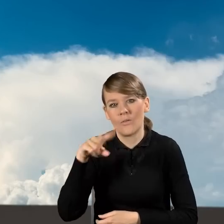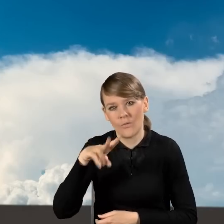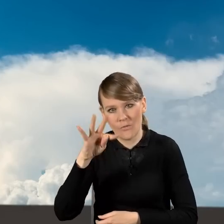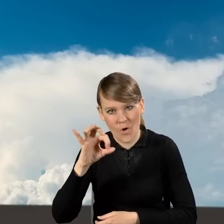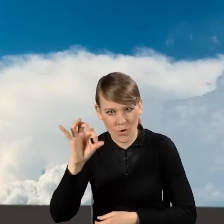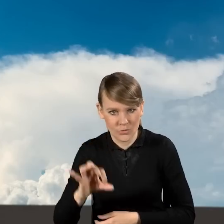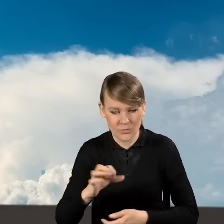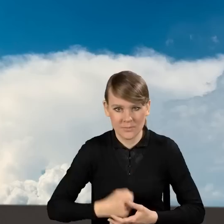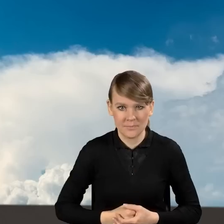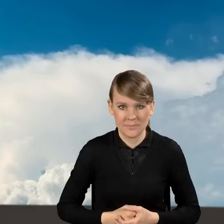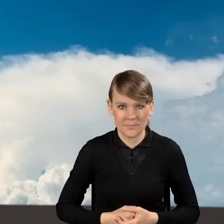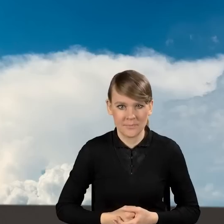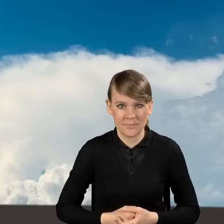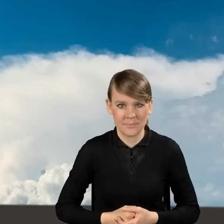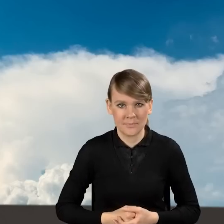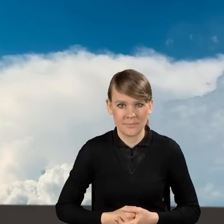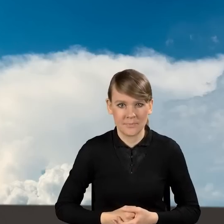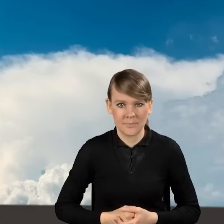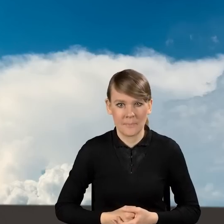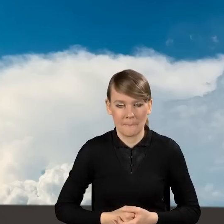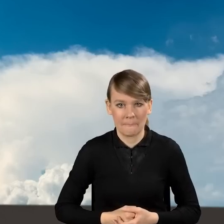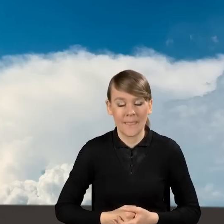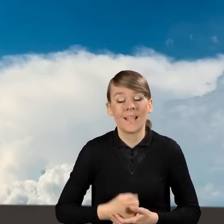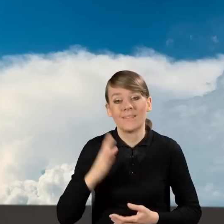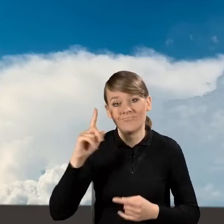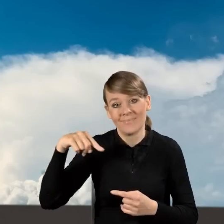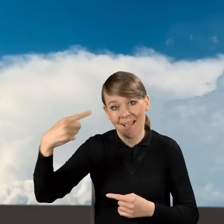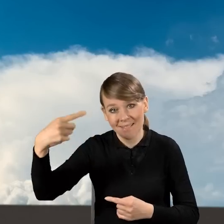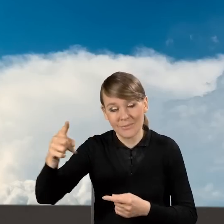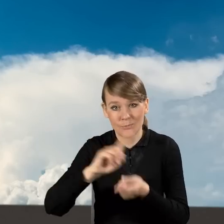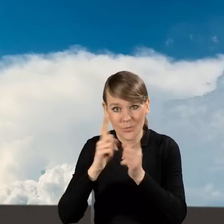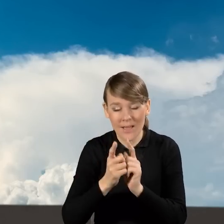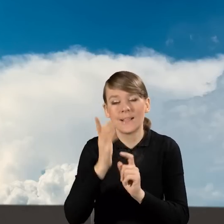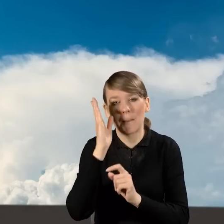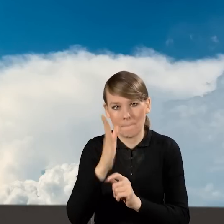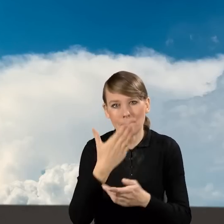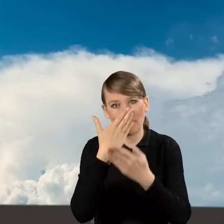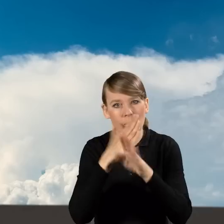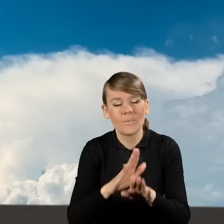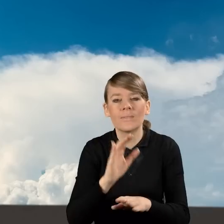W kolejnych, podczas kolejnych spotkań będziemy Państwu pokazywać również sposoby